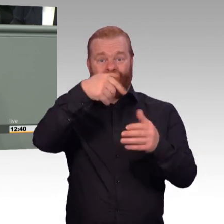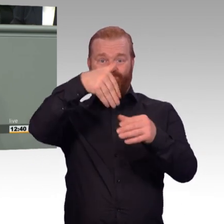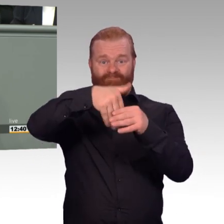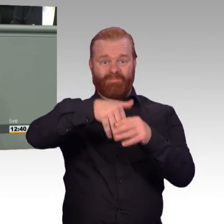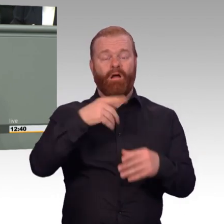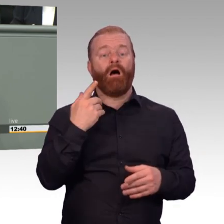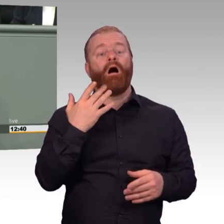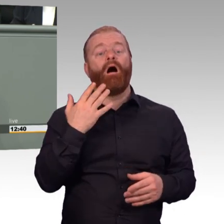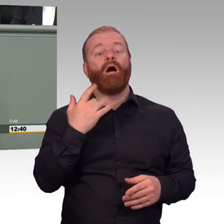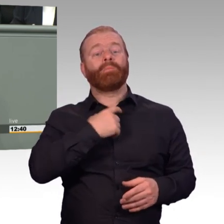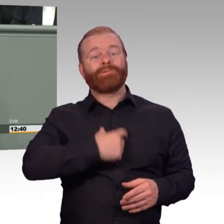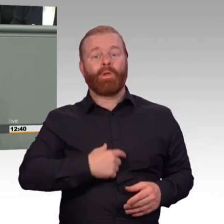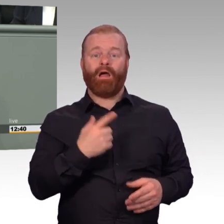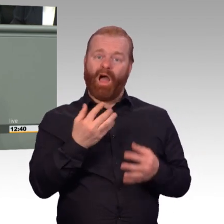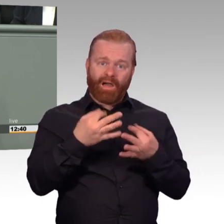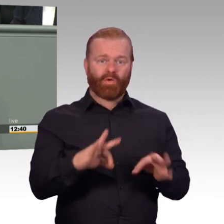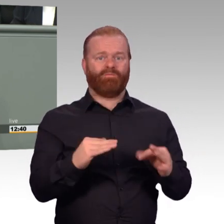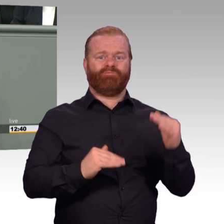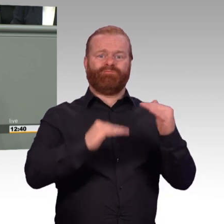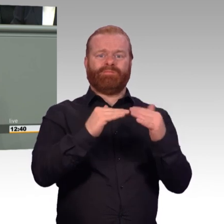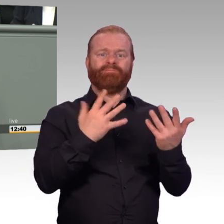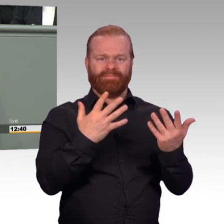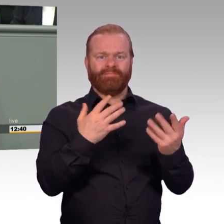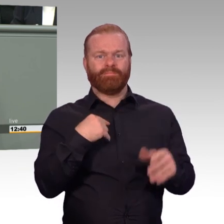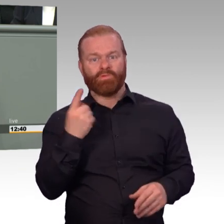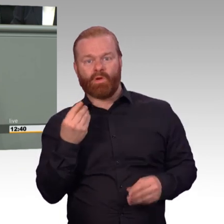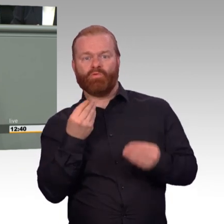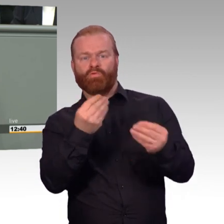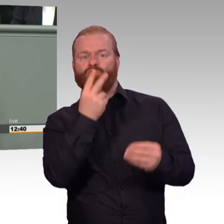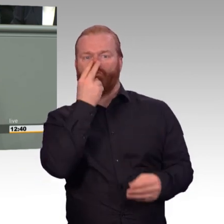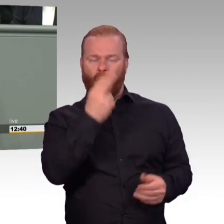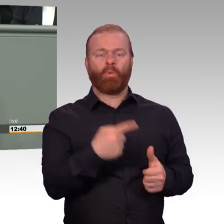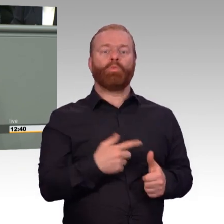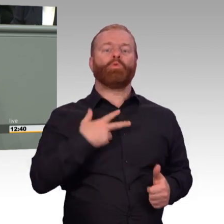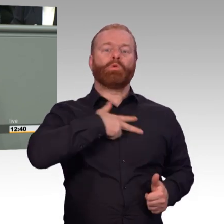und er oder sie diese begleitet? Wie funktioniert meine soziale Sicherung nach der Dienstzeit,